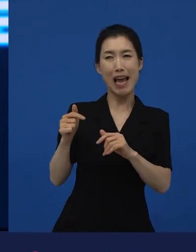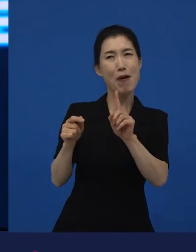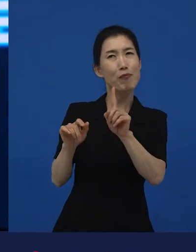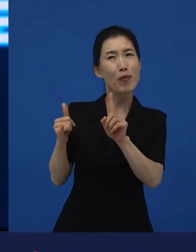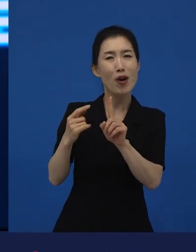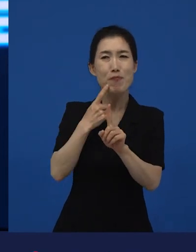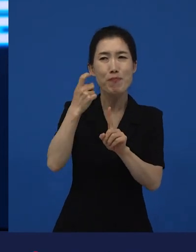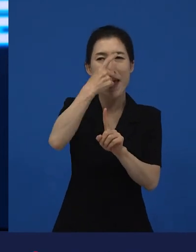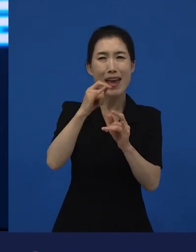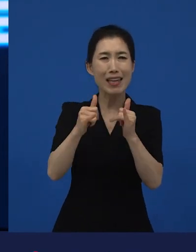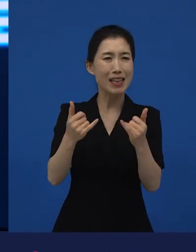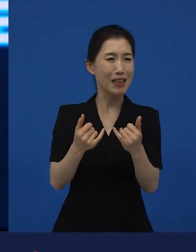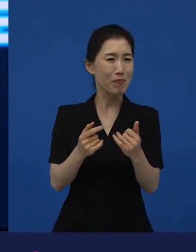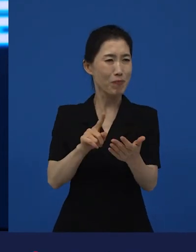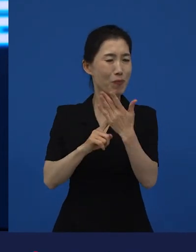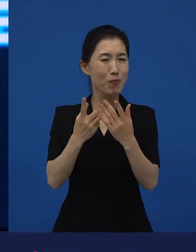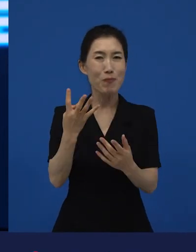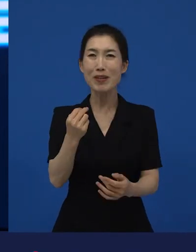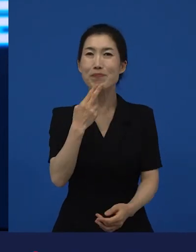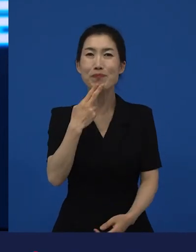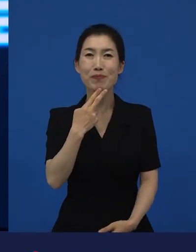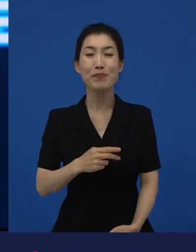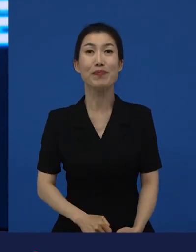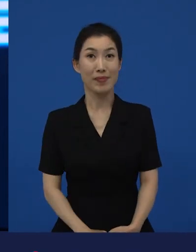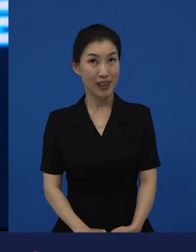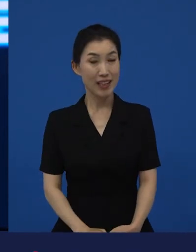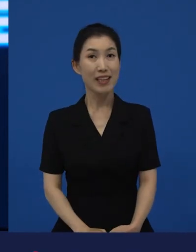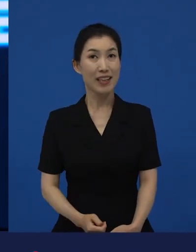백인이 몇 명 안 나오는데 라는 영화가